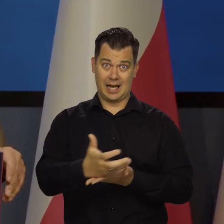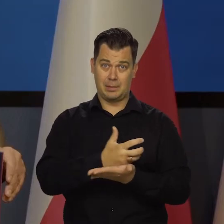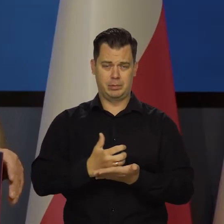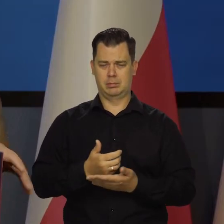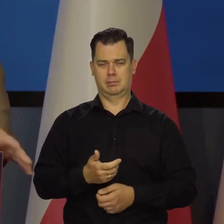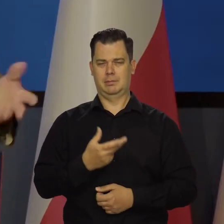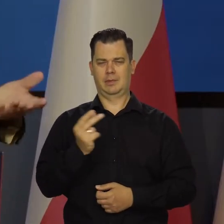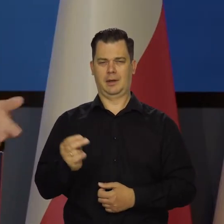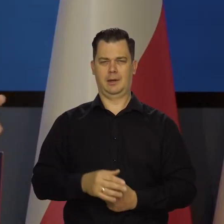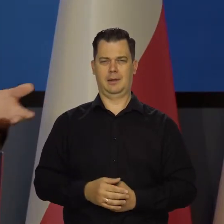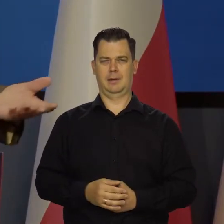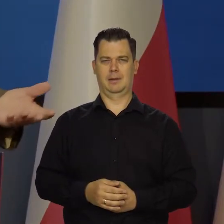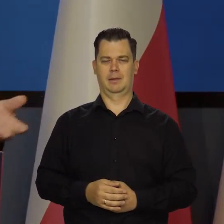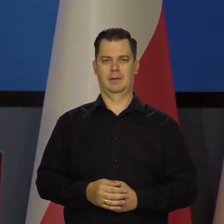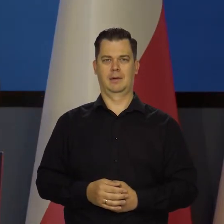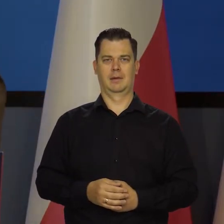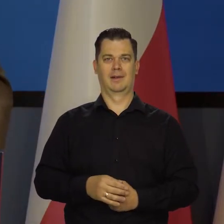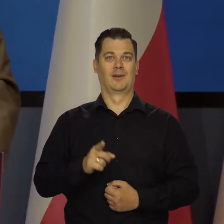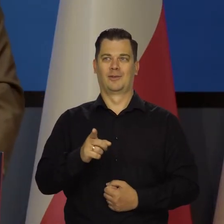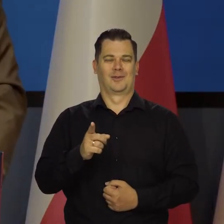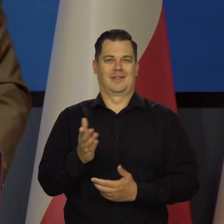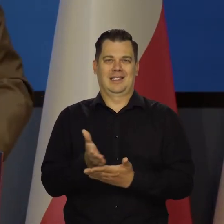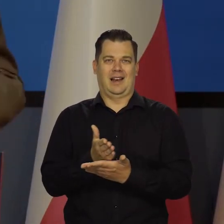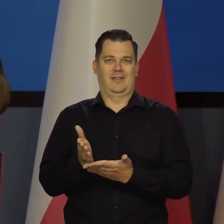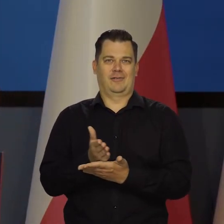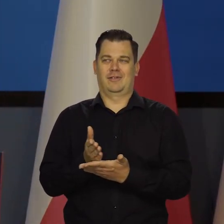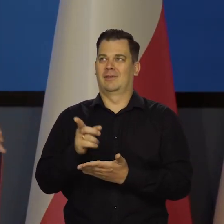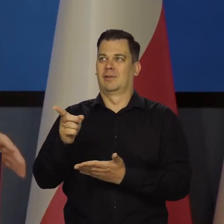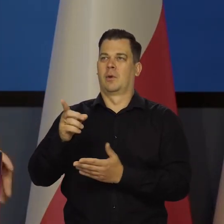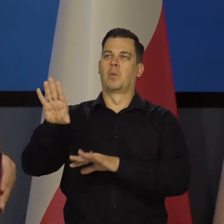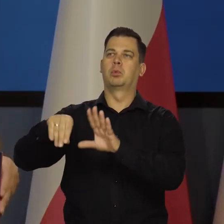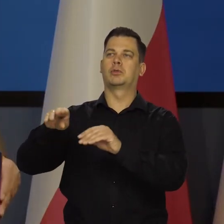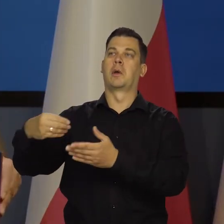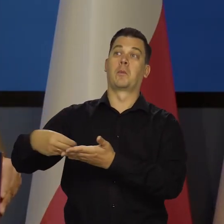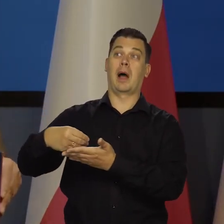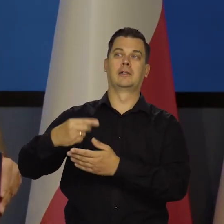Nasze wynagrodzenia nie zależą od tych rzeczy. My chcemy po prostu się tutaj wykazać.